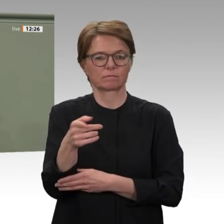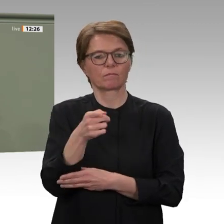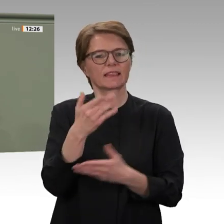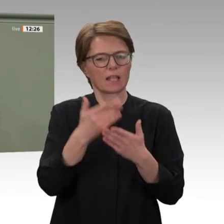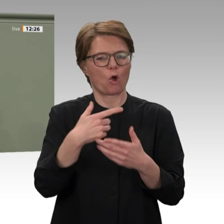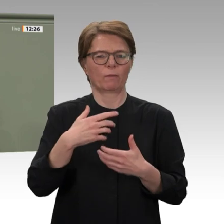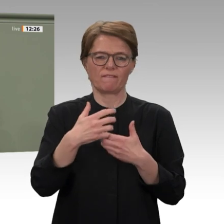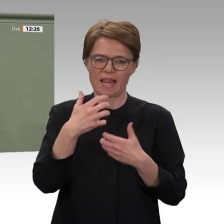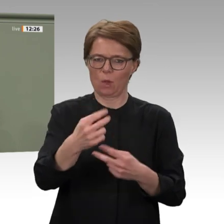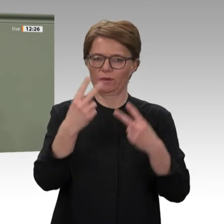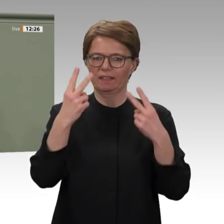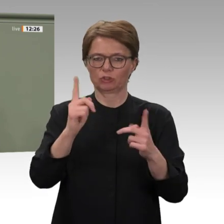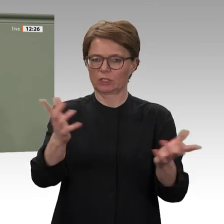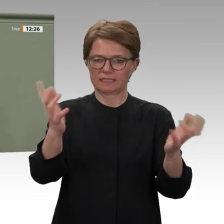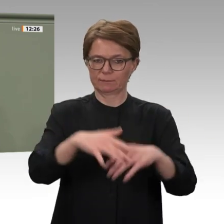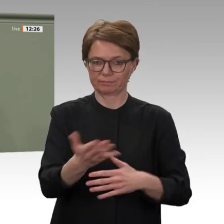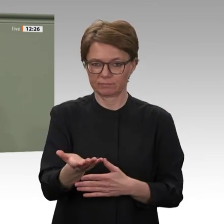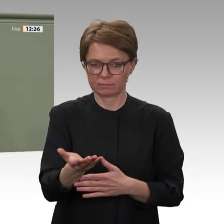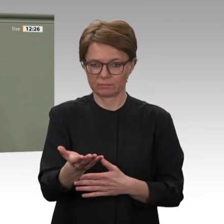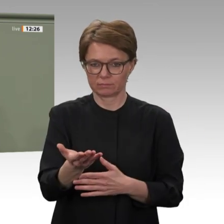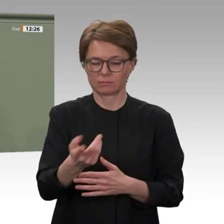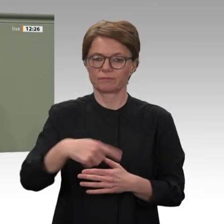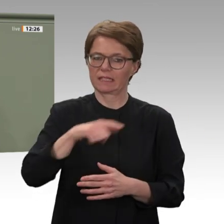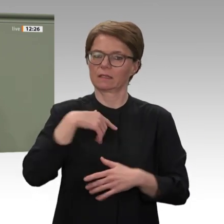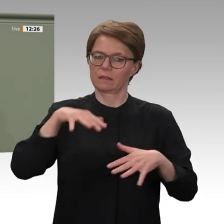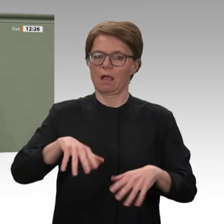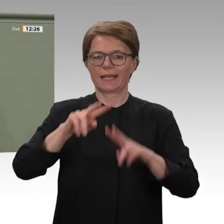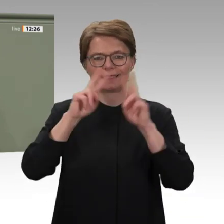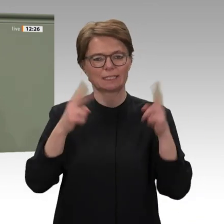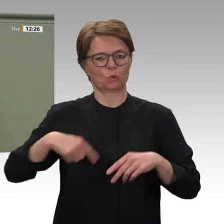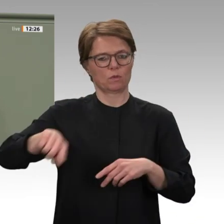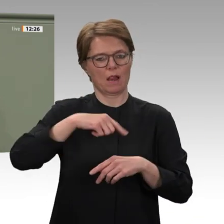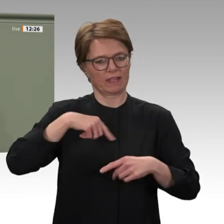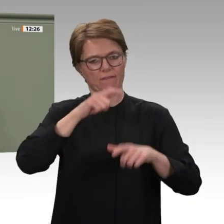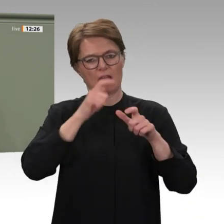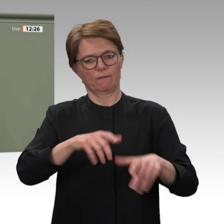Erfolge vorweisen. Die Sicherheitslage hat sich im gesamten Land und besonders in Darfur